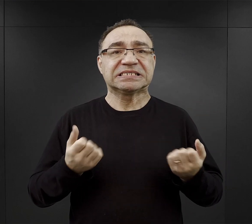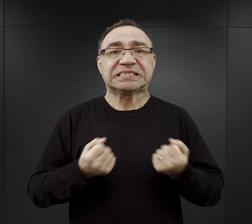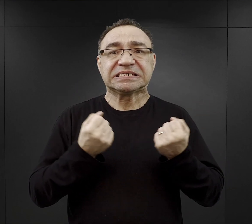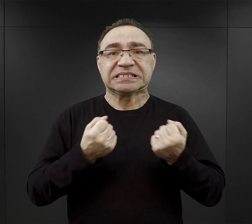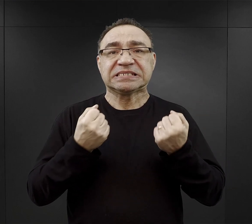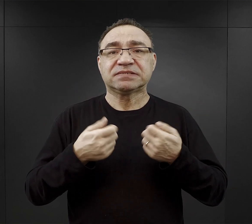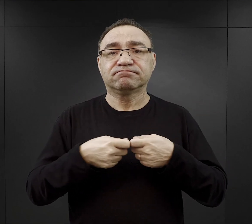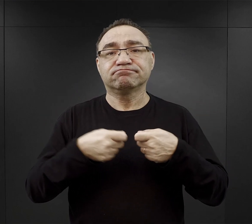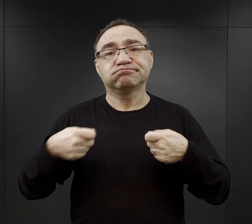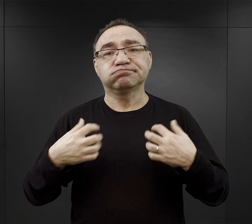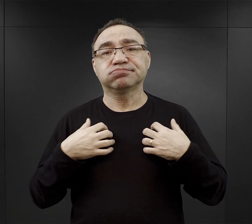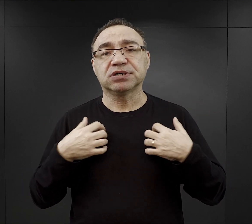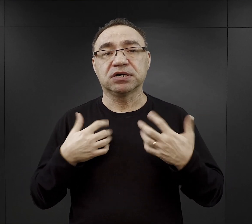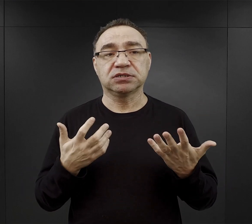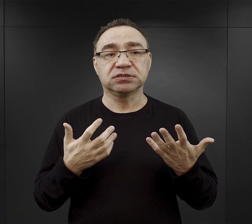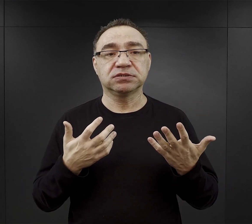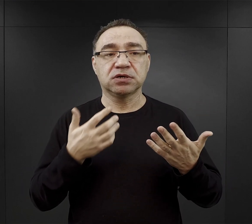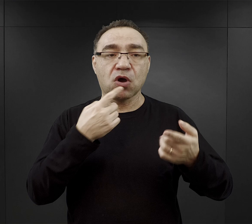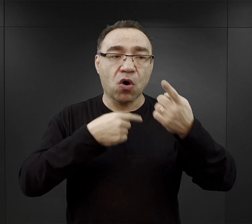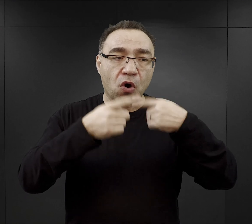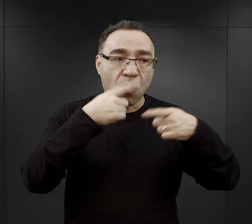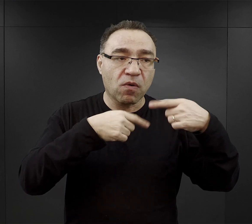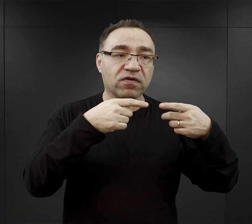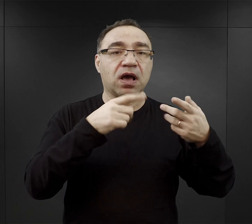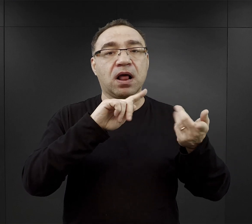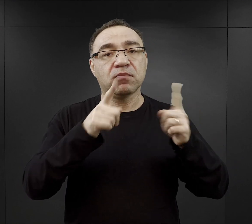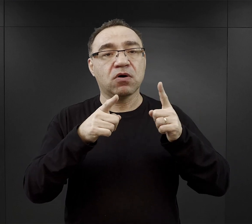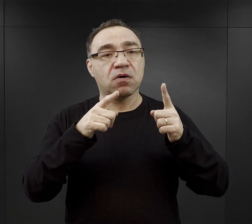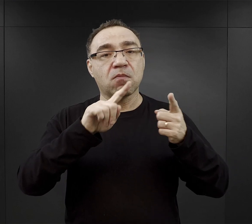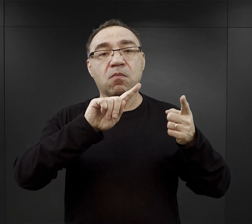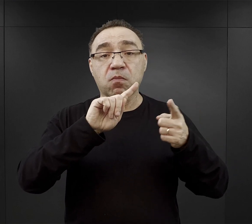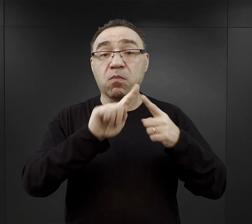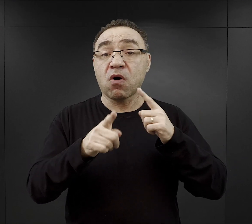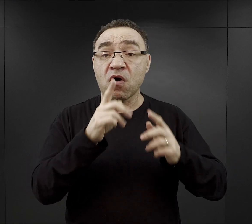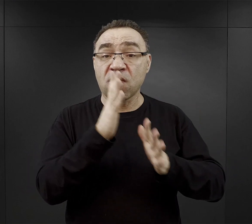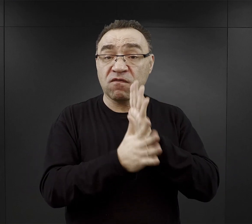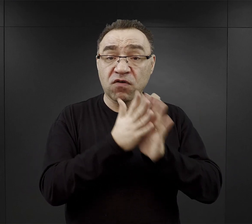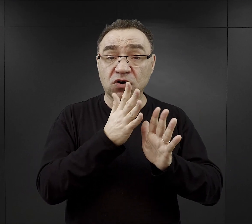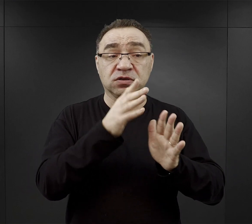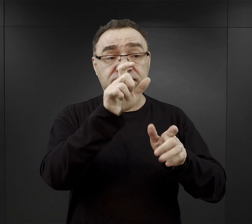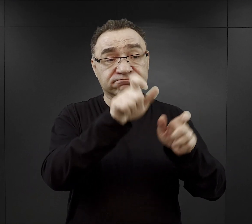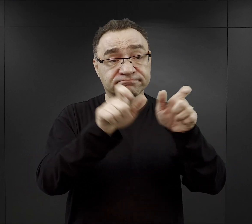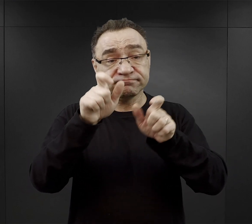W relacjach, które były spisane bądź nagrane po wojnie część więźniów opowiadała,